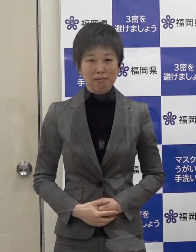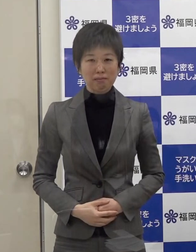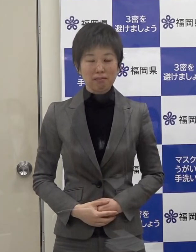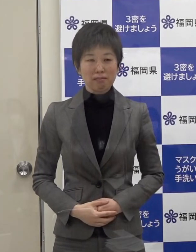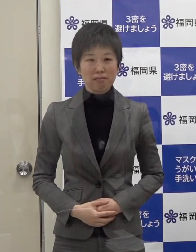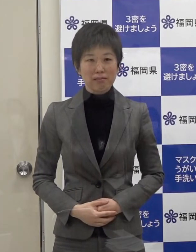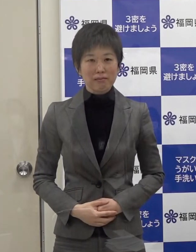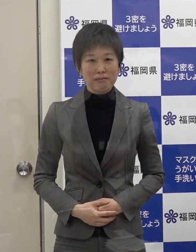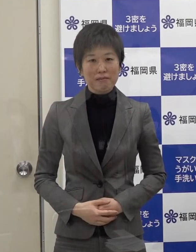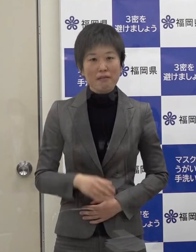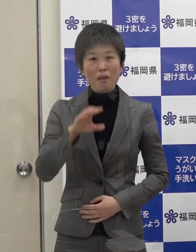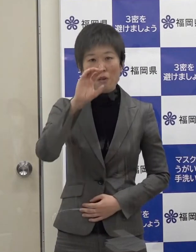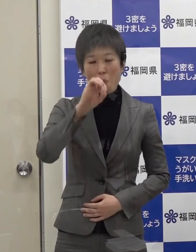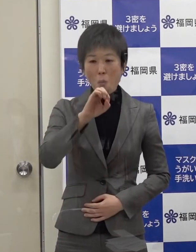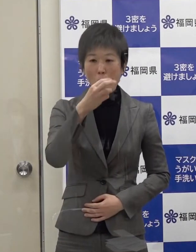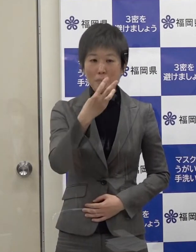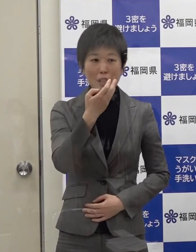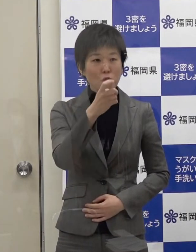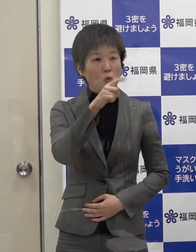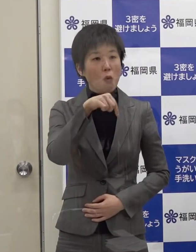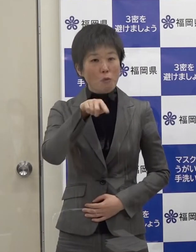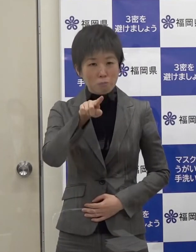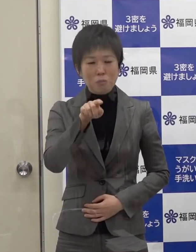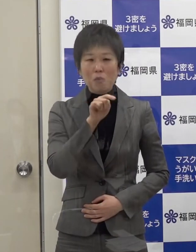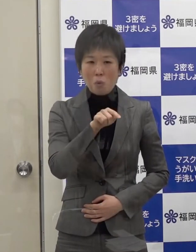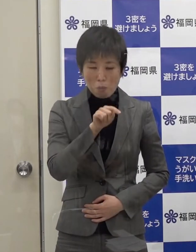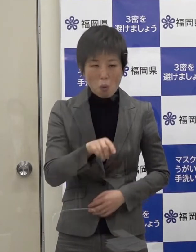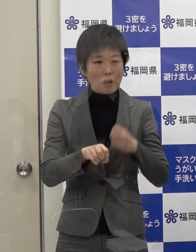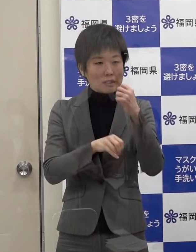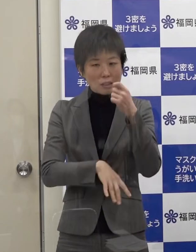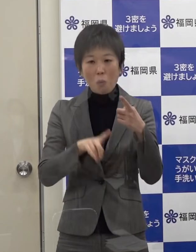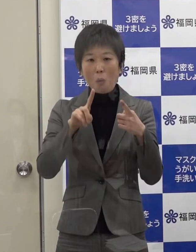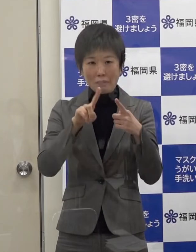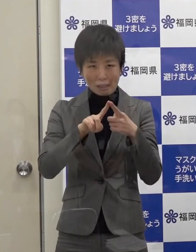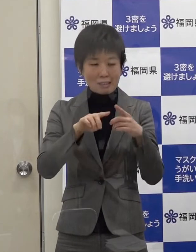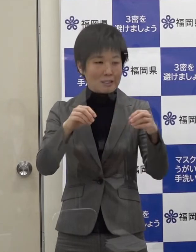オミクロン株であっても基本的な感染対策は同じです